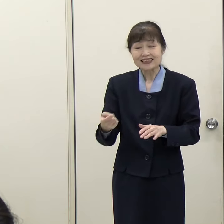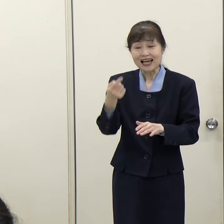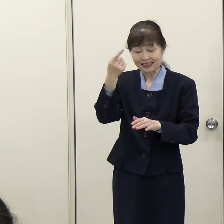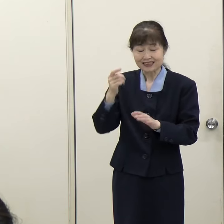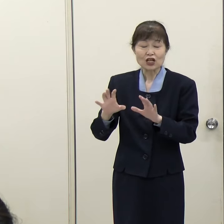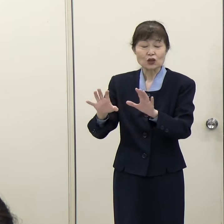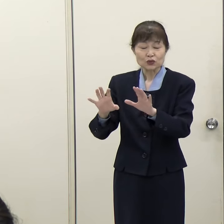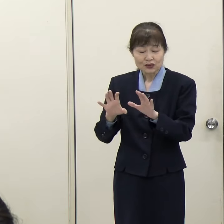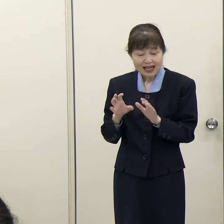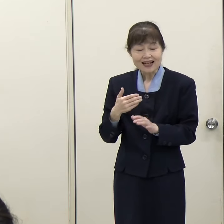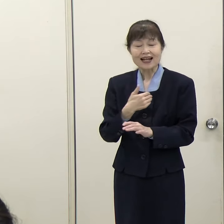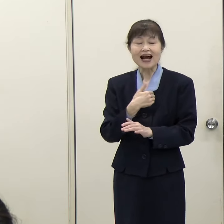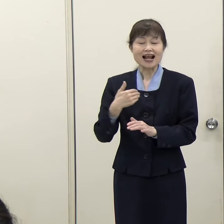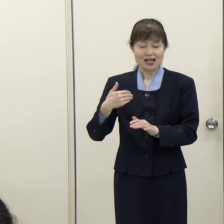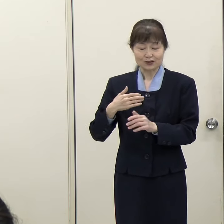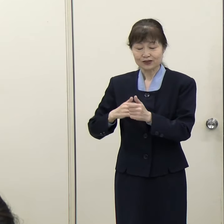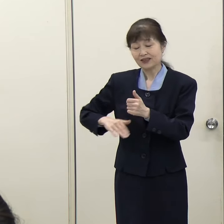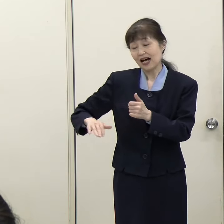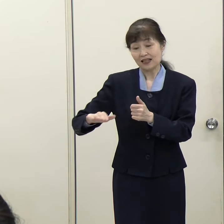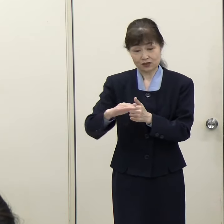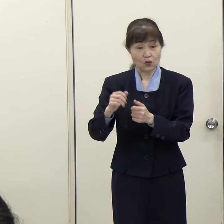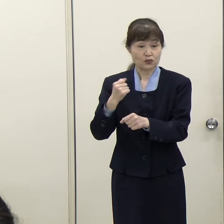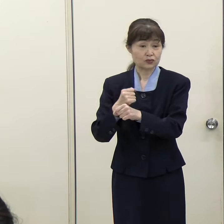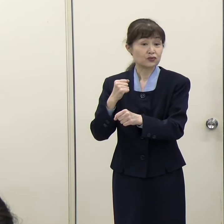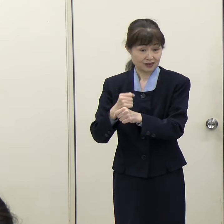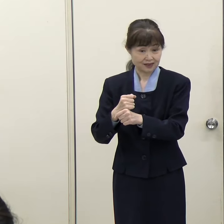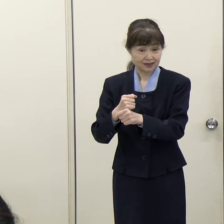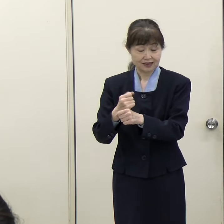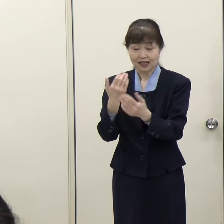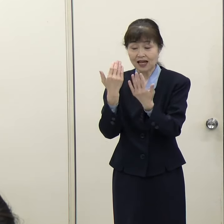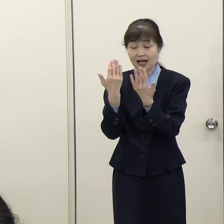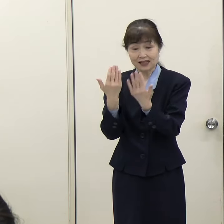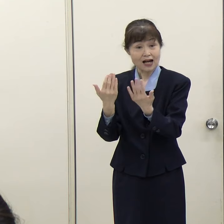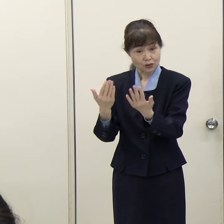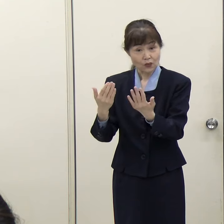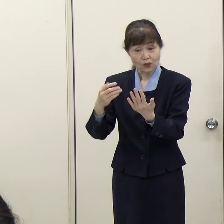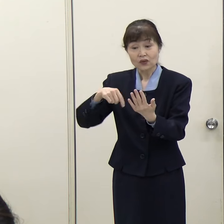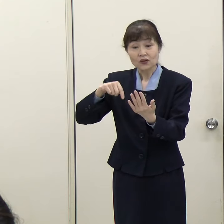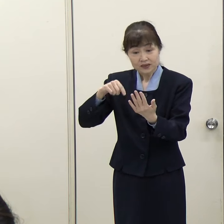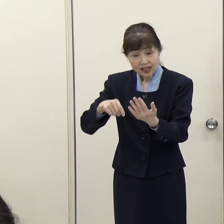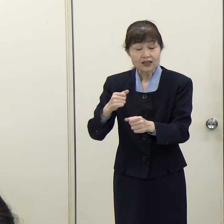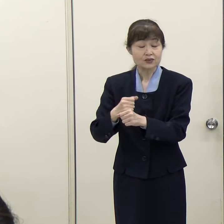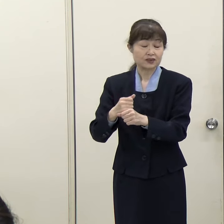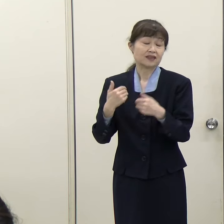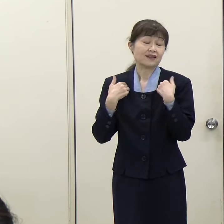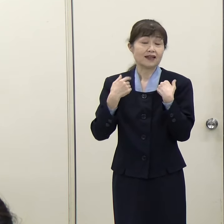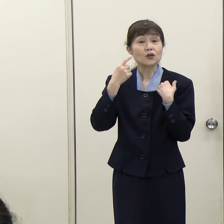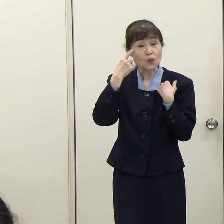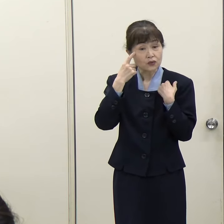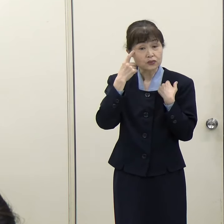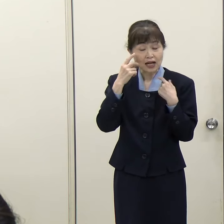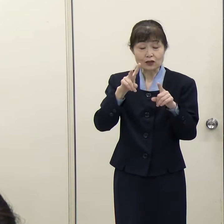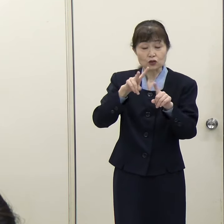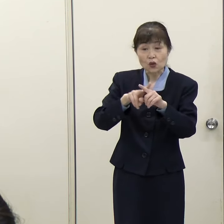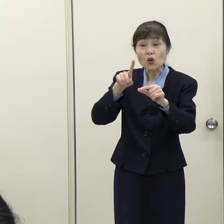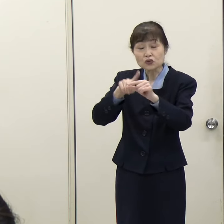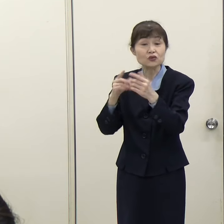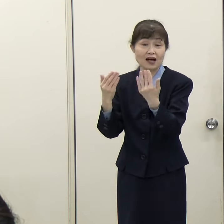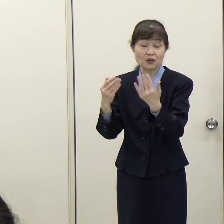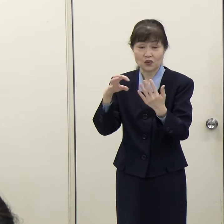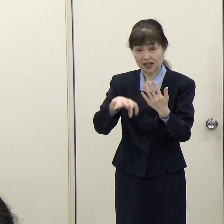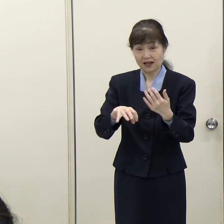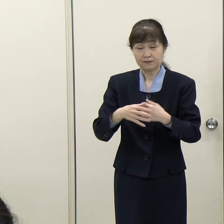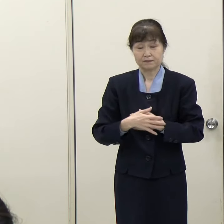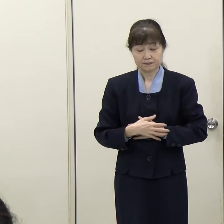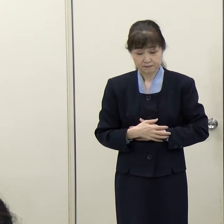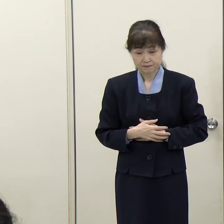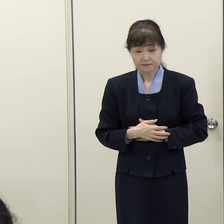そういう環境づくりも教育の現場に必要になってくると思います。